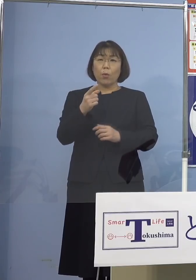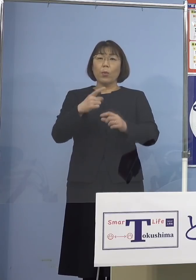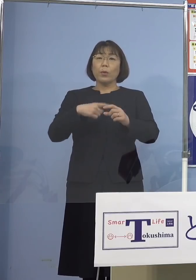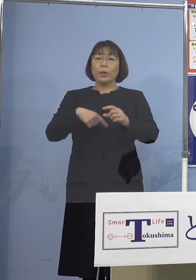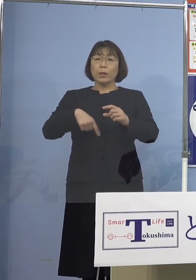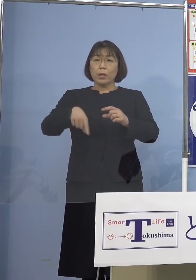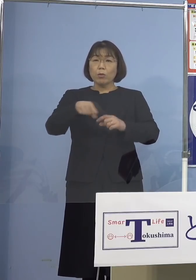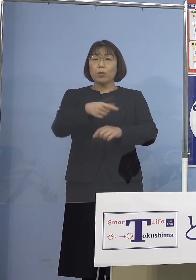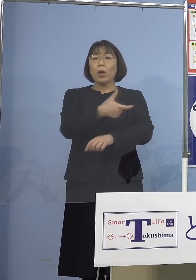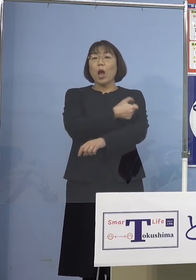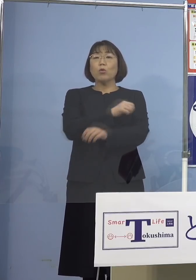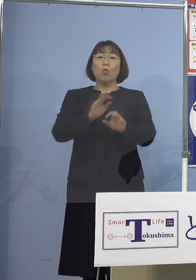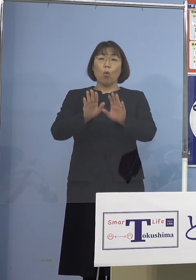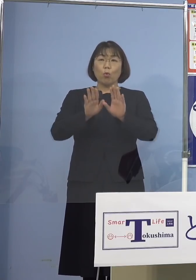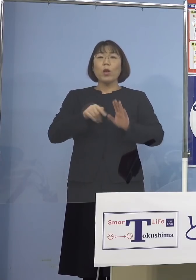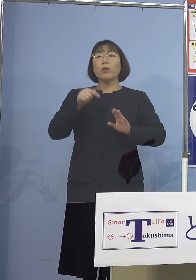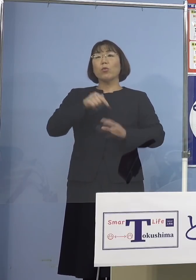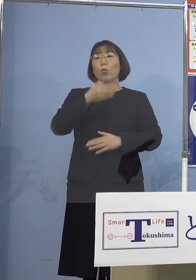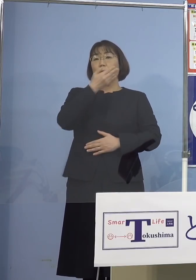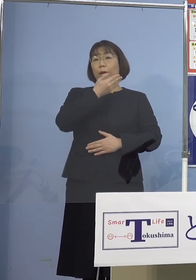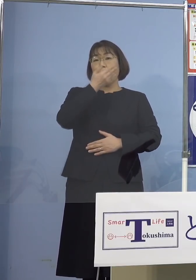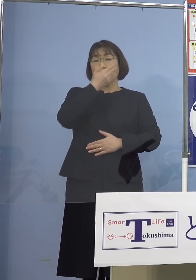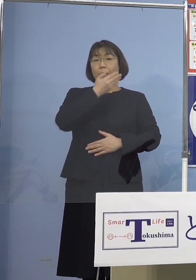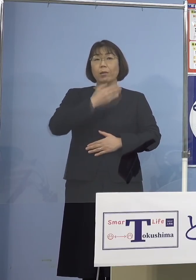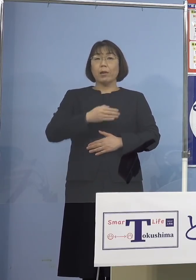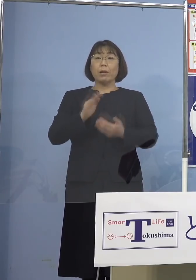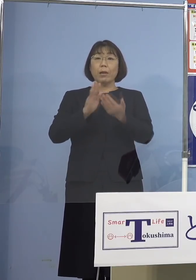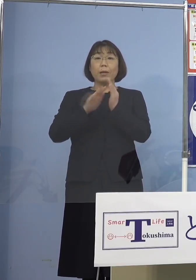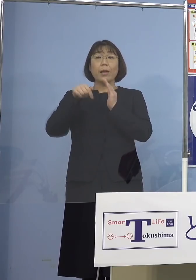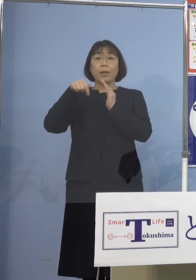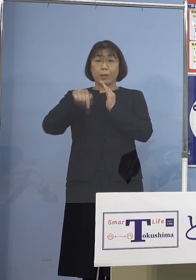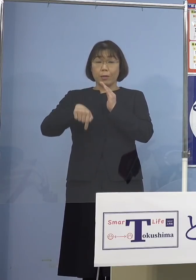受けていただくことが重要ということで 県におきましては県央部